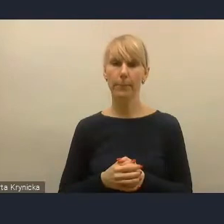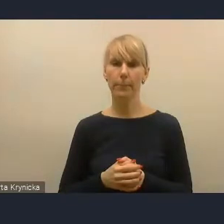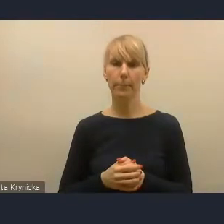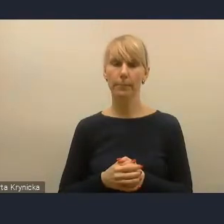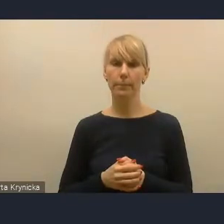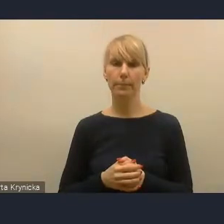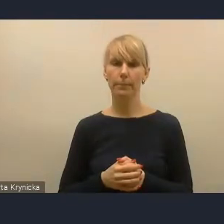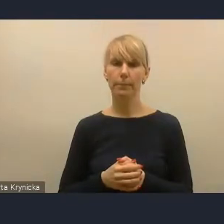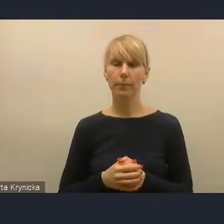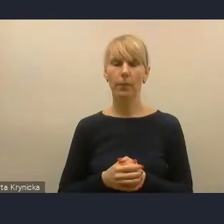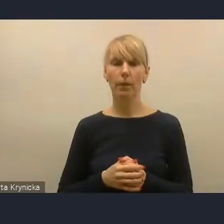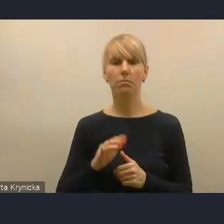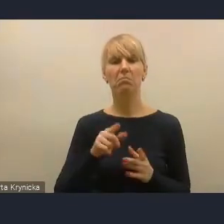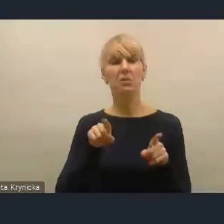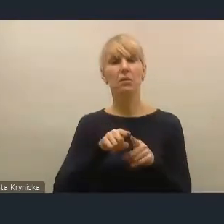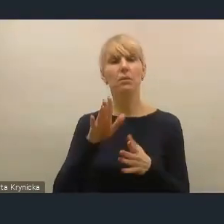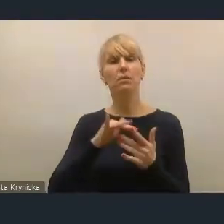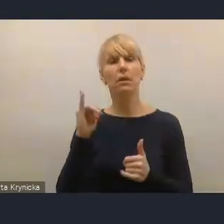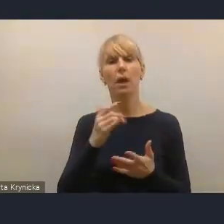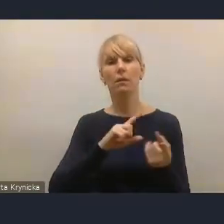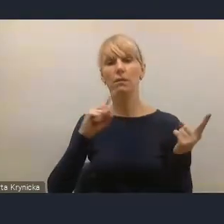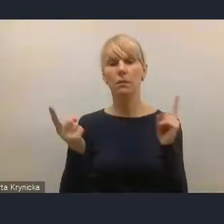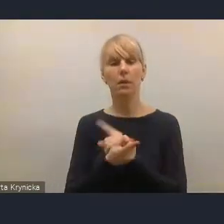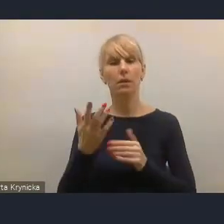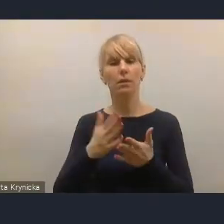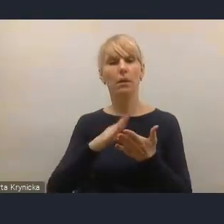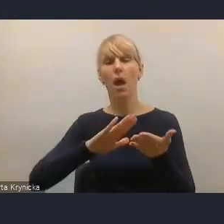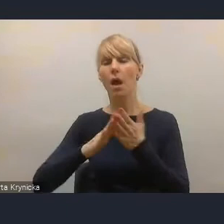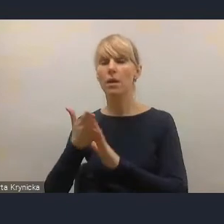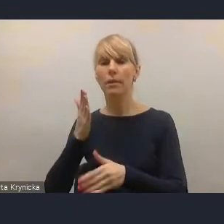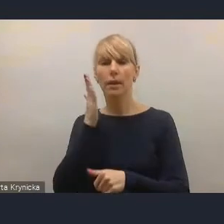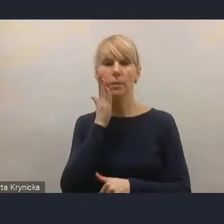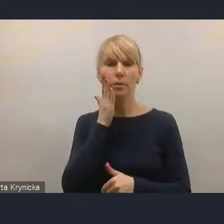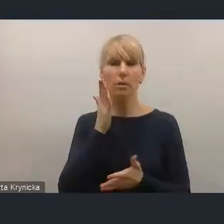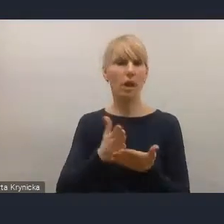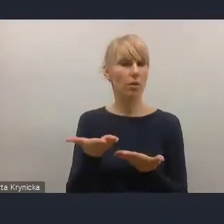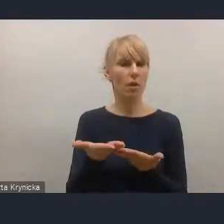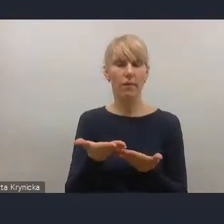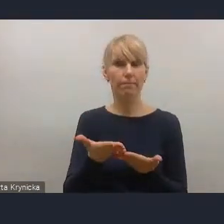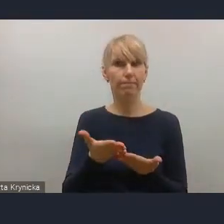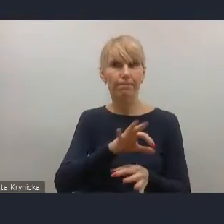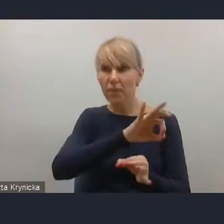jak zmienia się rynek mieszkaniowy w Polsce w ogóle. Dlatego, że w Europie pojawiają się pewne negatywne tendencje